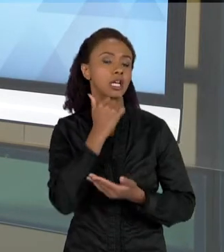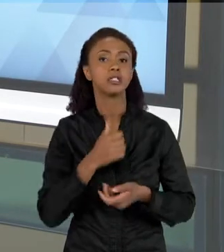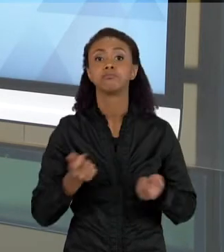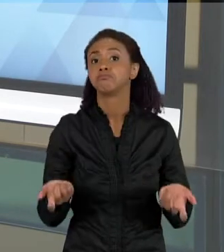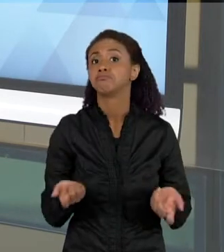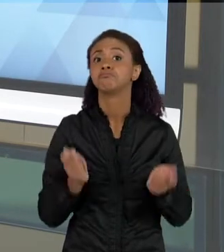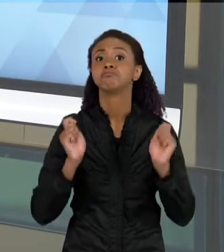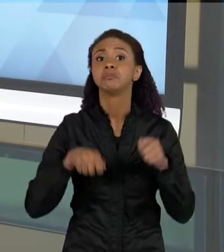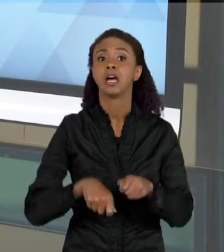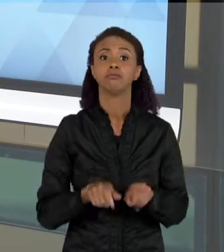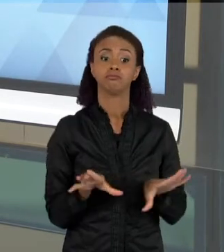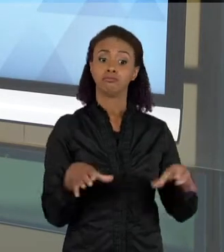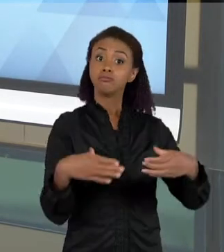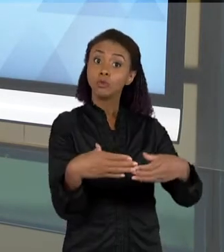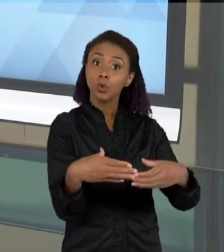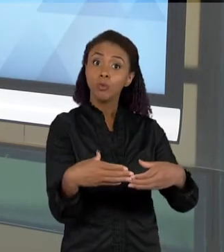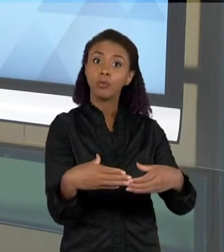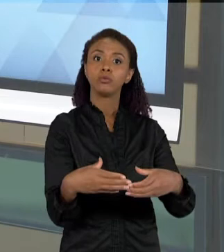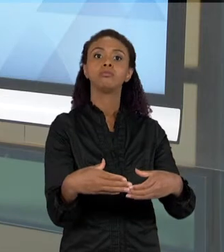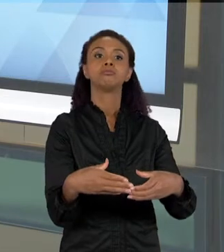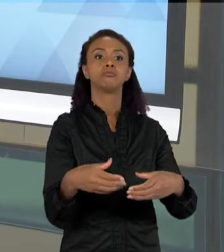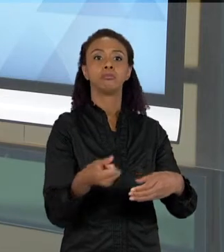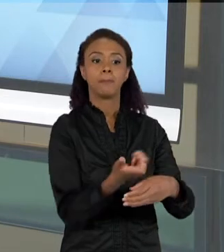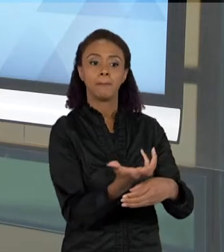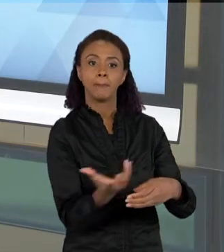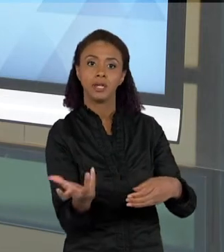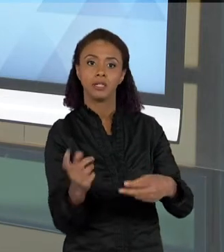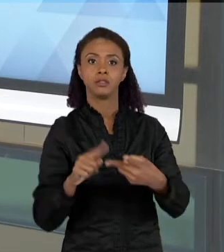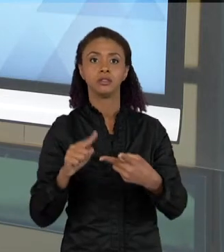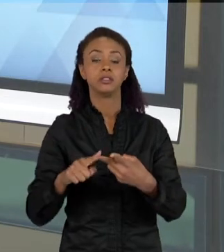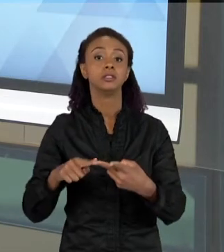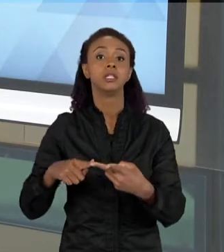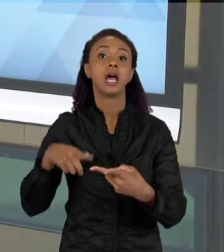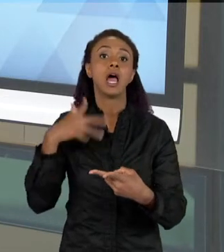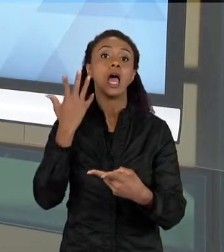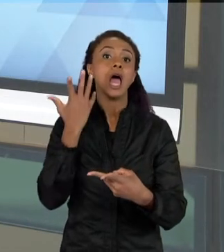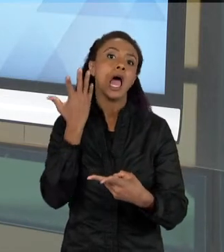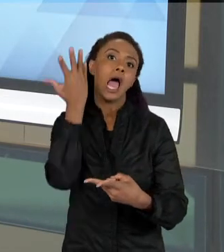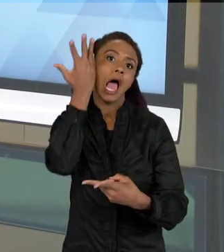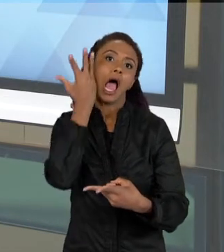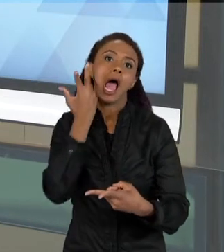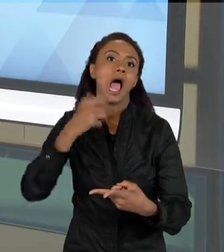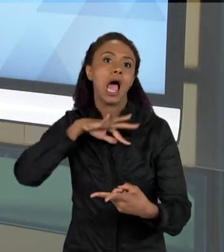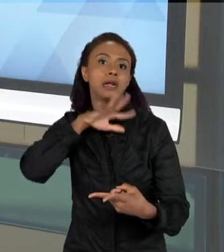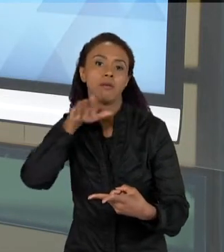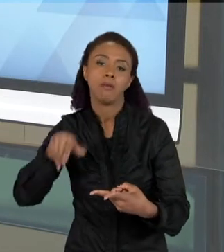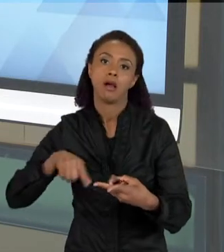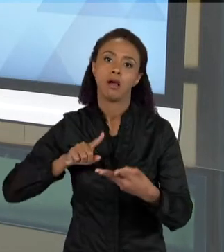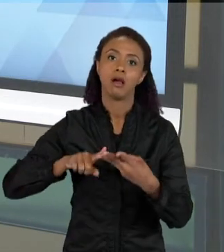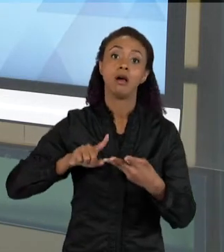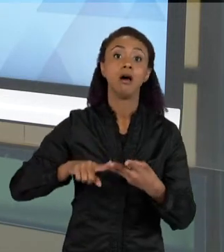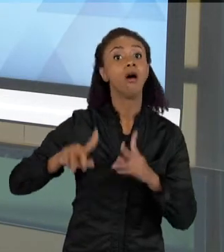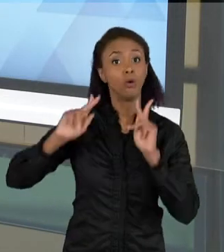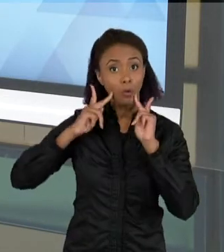PLANTAS, DE ANIMAIS E DE SERES HUMANOS. O QUE PARA AS CRIANÇAS MUITAS VEZES É ESTRANHO, PORQUE EM GERAL, ELAS OUVEM A